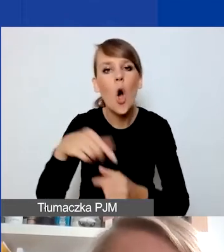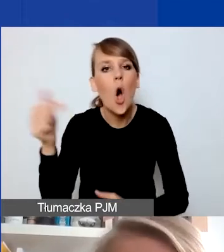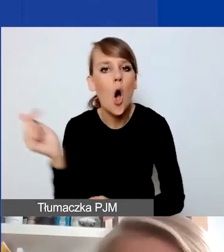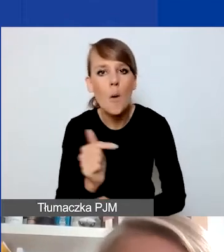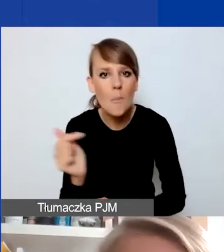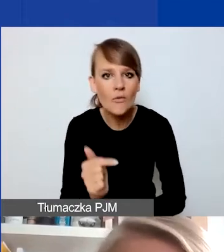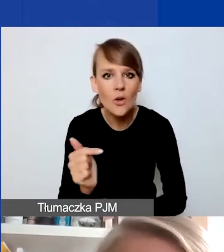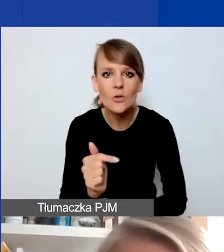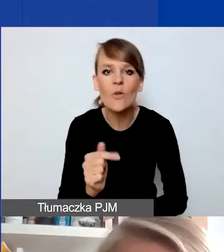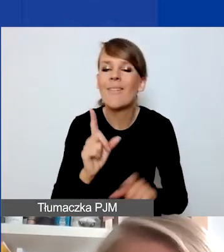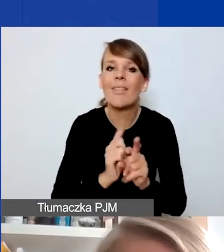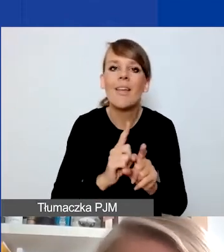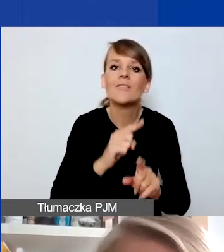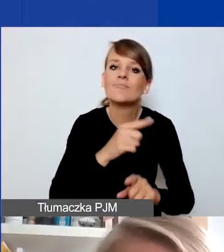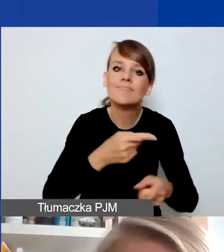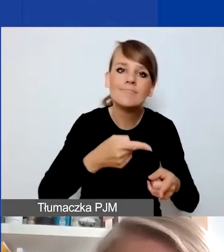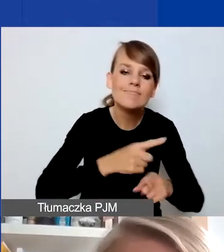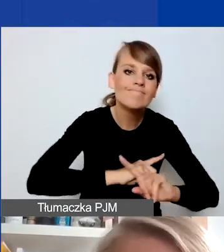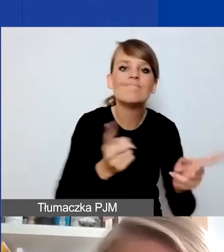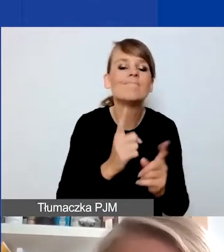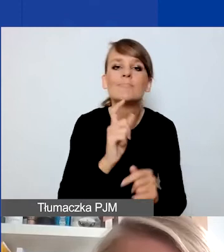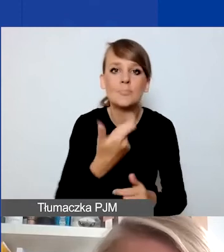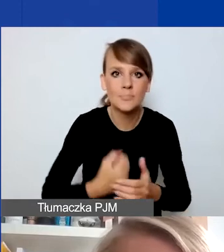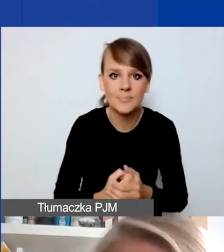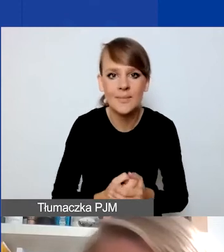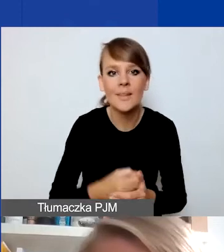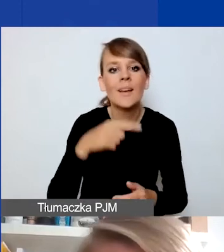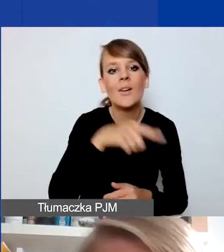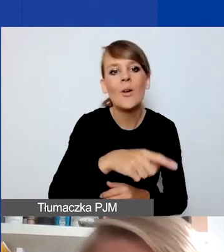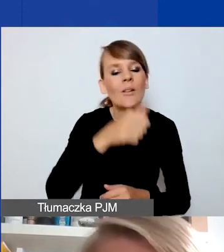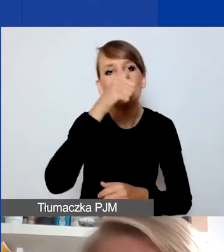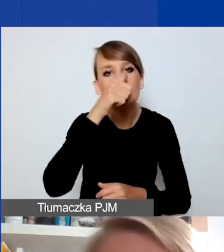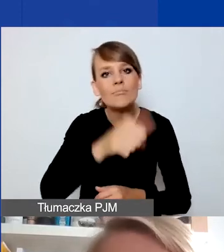to projekt nie może dotyczyć działań realizowanych na terenie m.st. Warszawy,